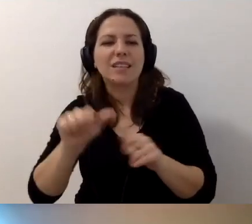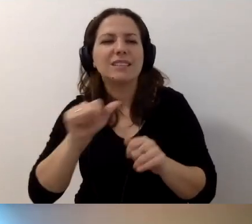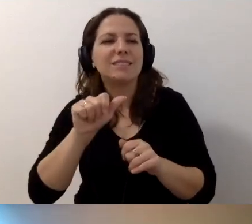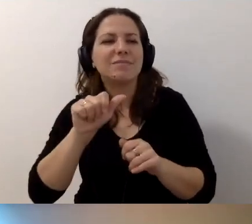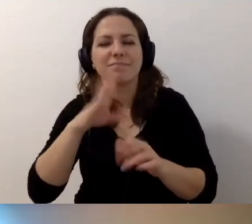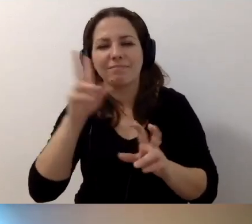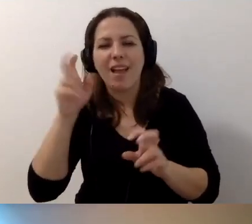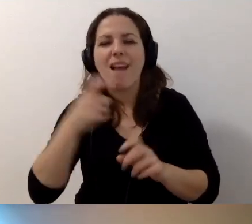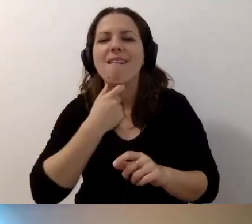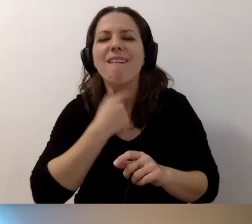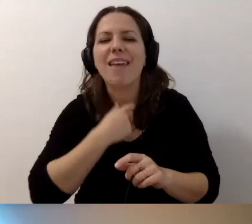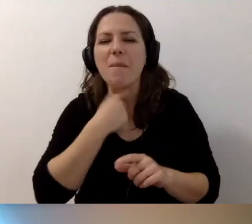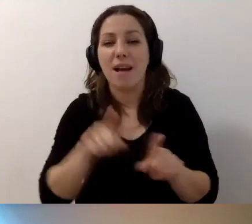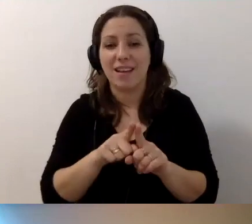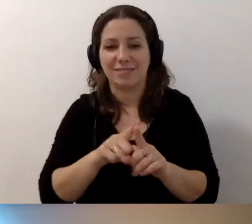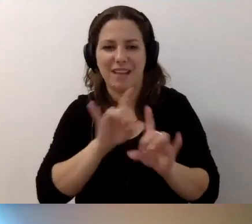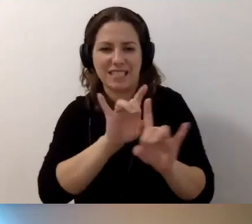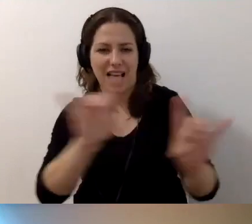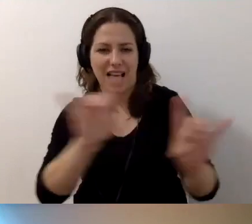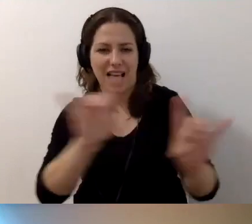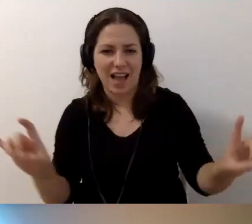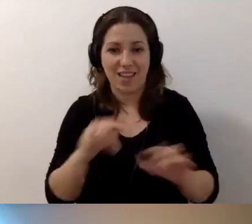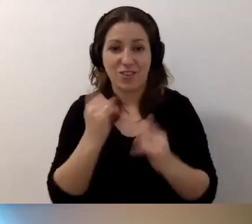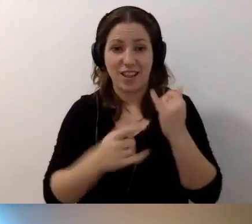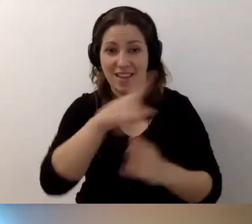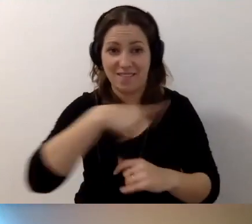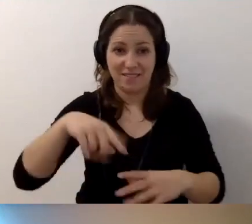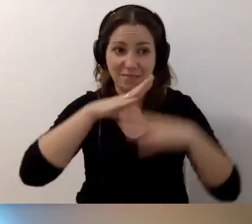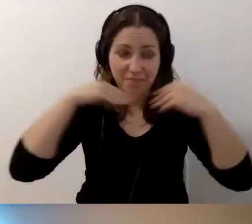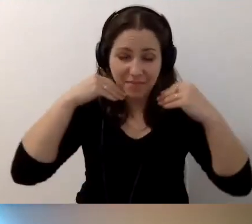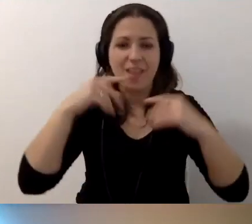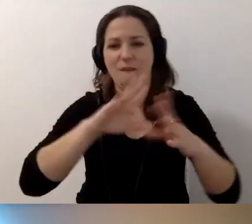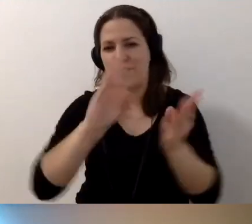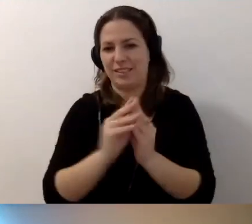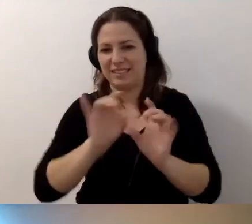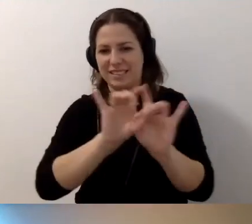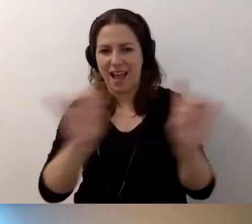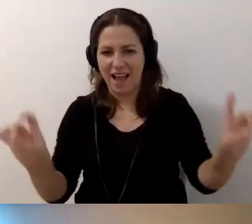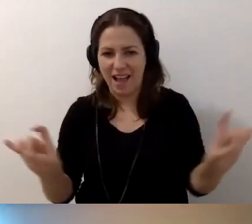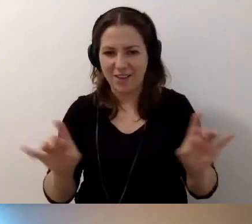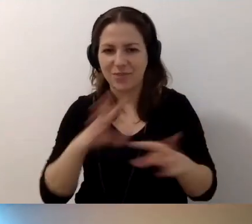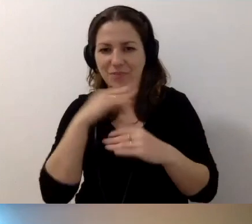Jak będziemy się do siebie uśmiechali, to może wszyscy się zarazimy. Nic nie poradzimy na nasze bolączki.